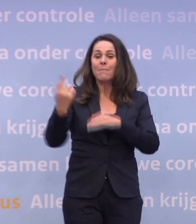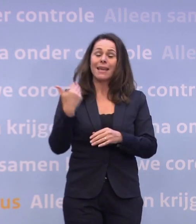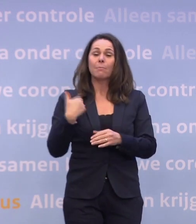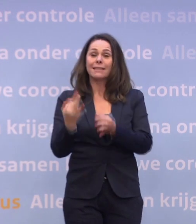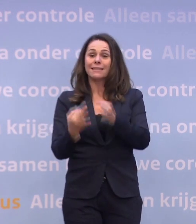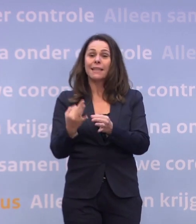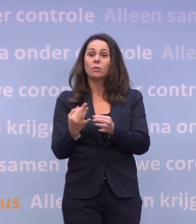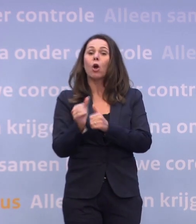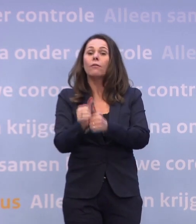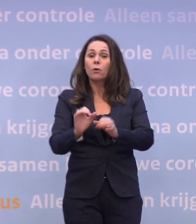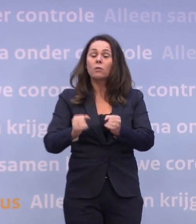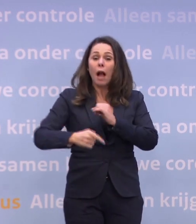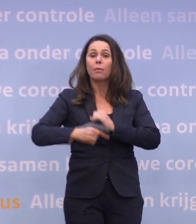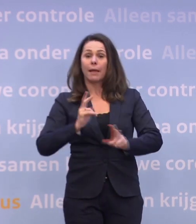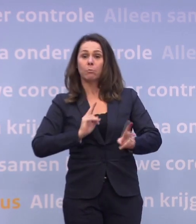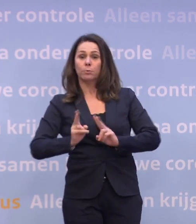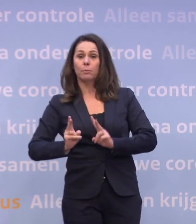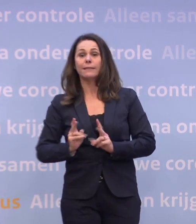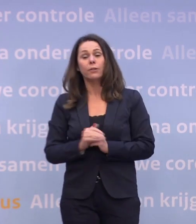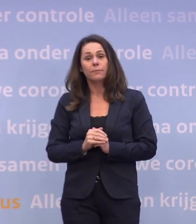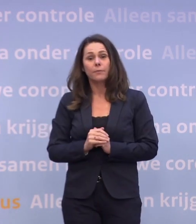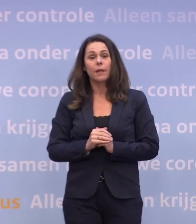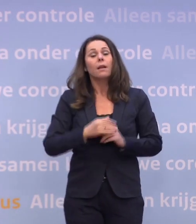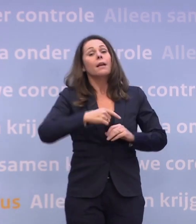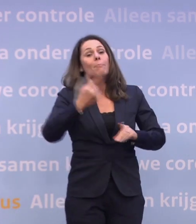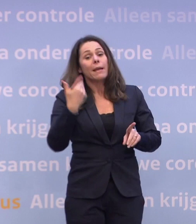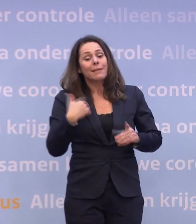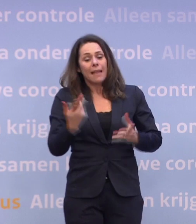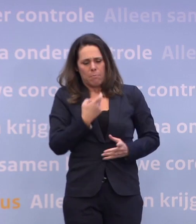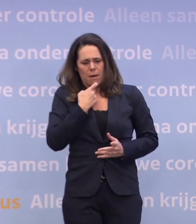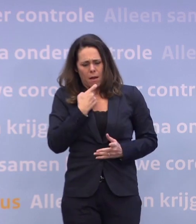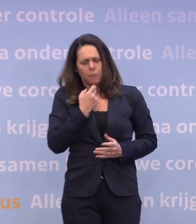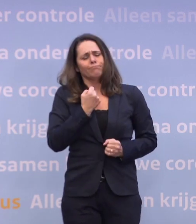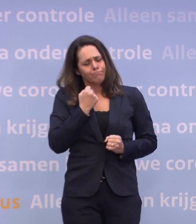Ook dat zou een opwaarts effect kunnen hebben. Meer mensen met klachten laten zich testen, ook dat kan een opwaarts effect hebben.